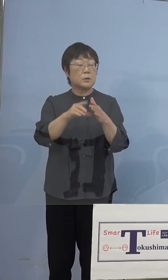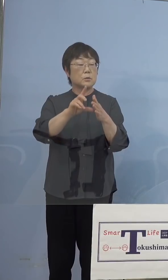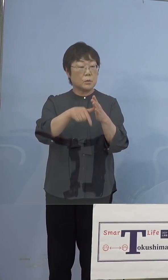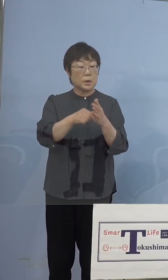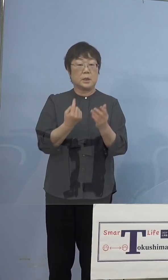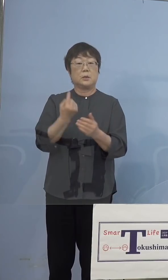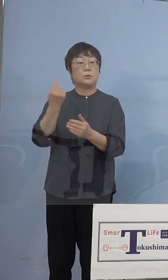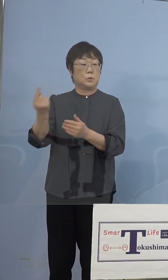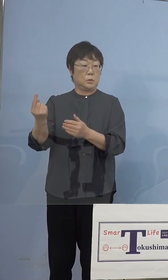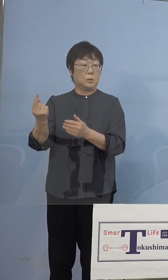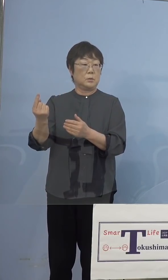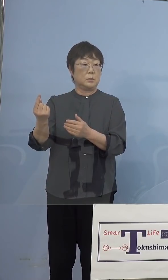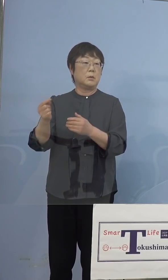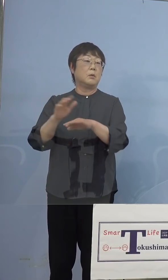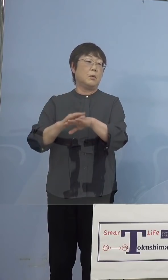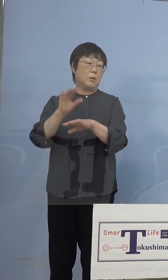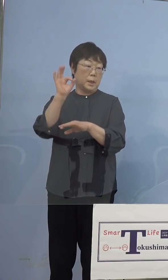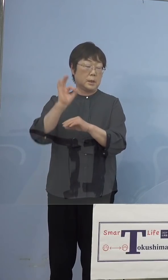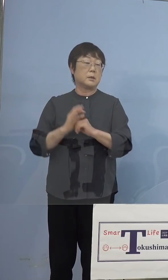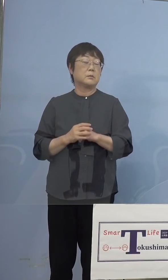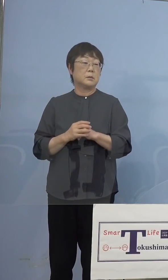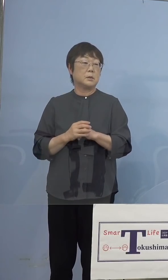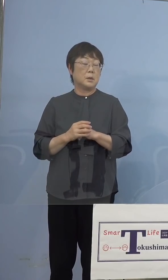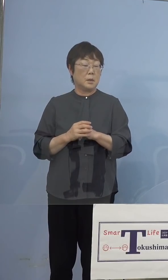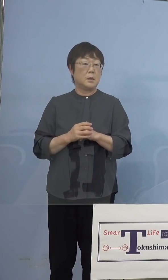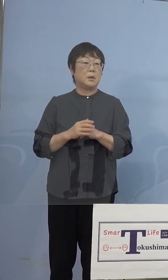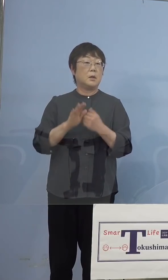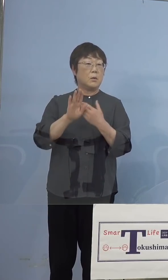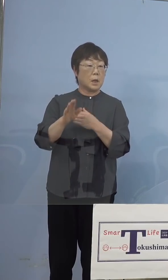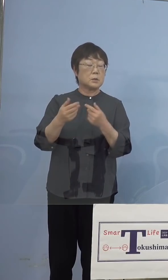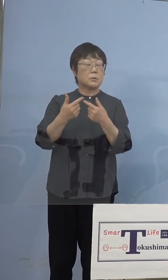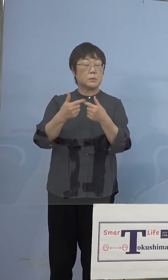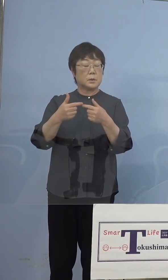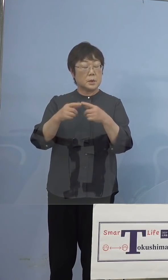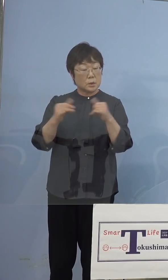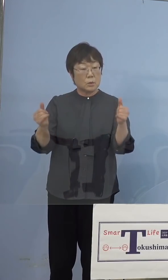その場合はもちろん他の人と同様に リハーサルの段階でまず